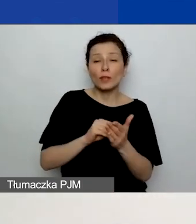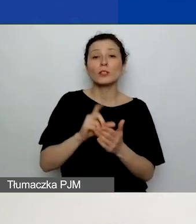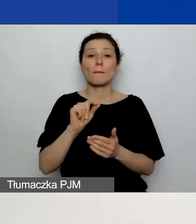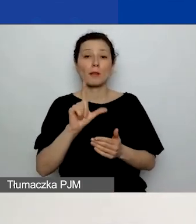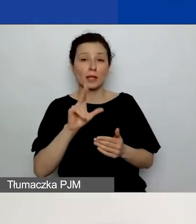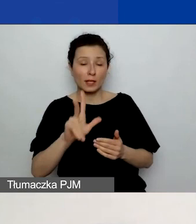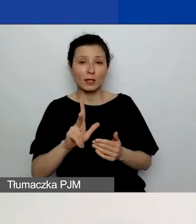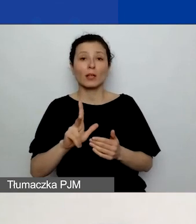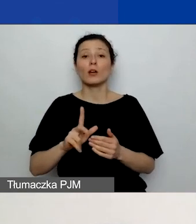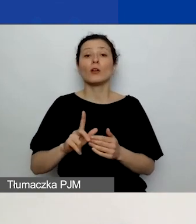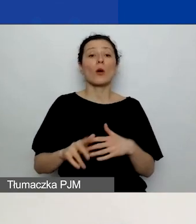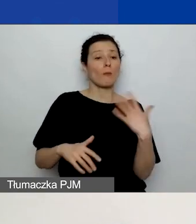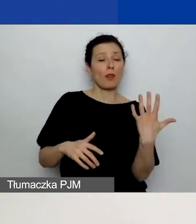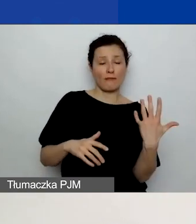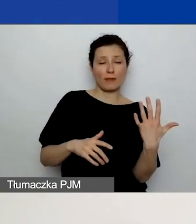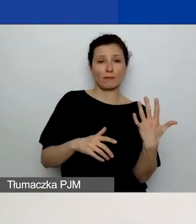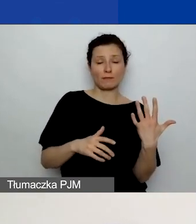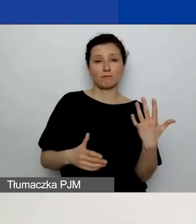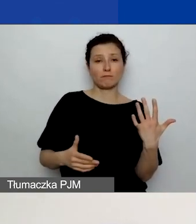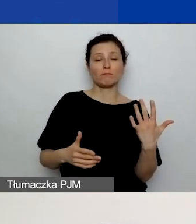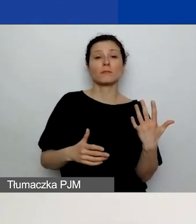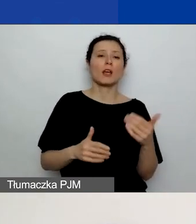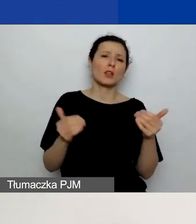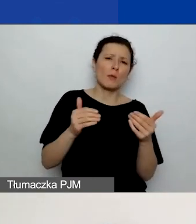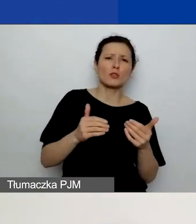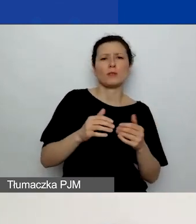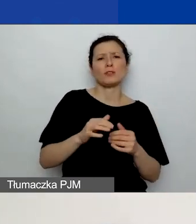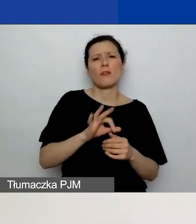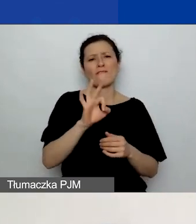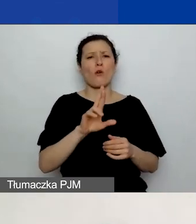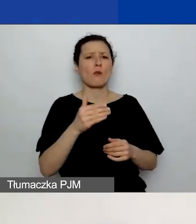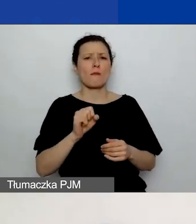Mogą to być formaty dokumentu Word, PDF.